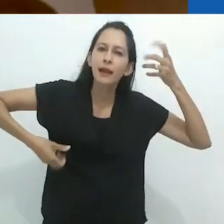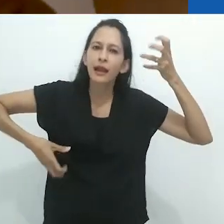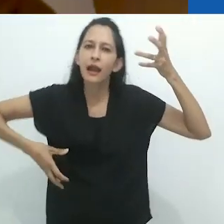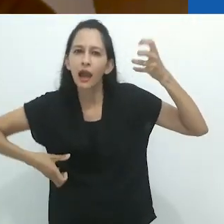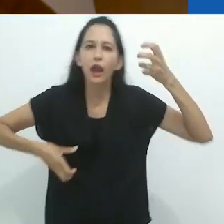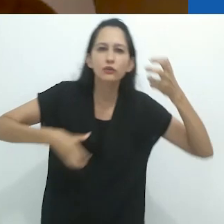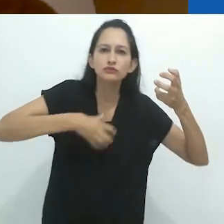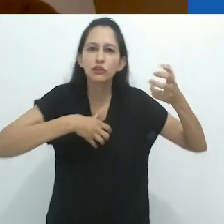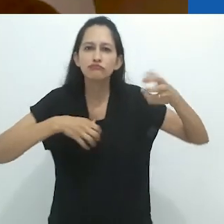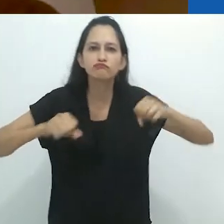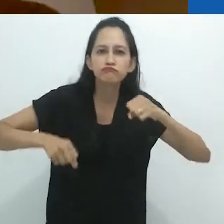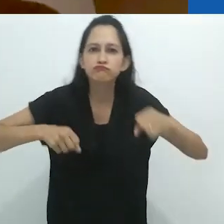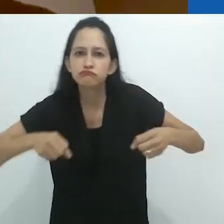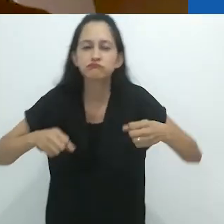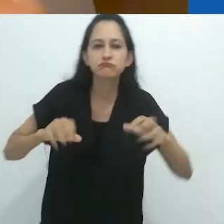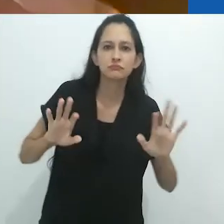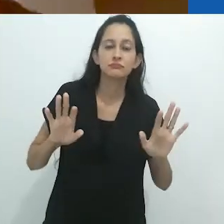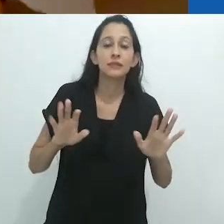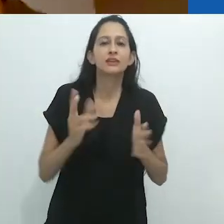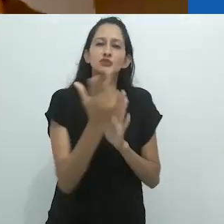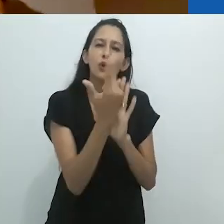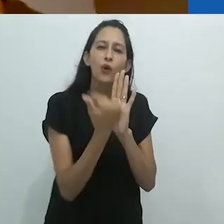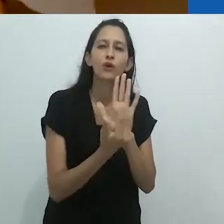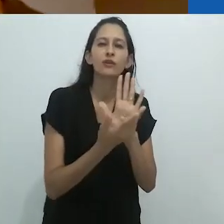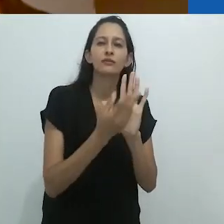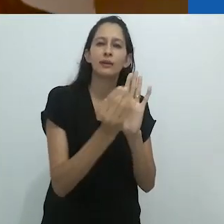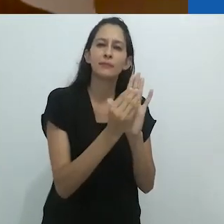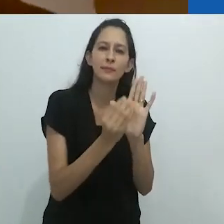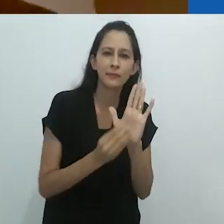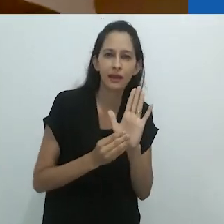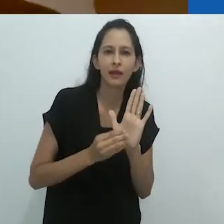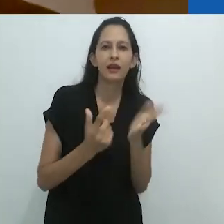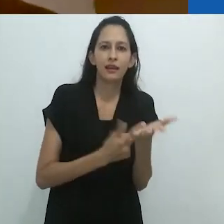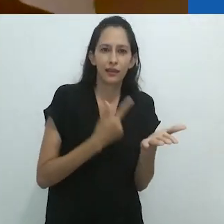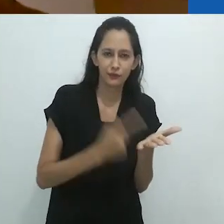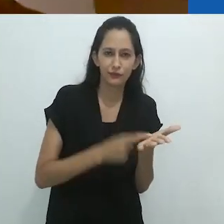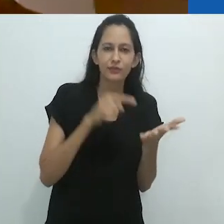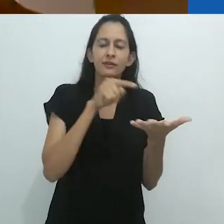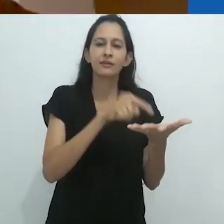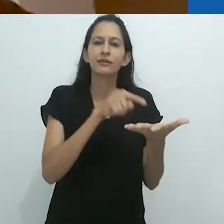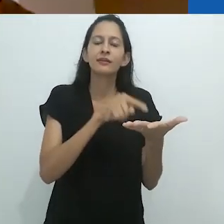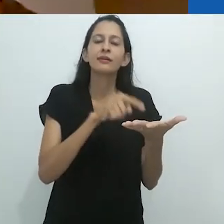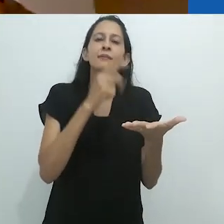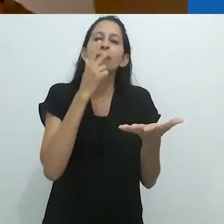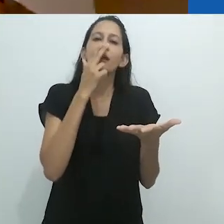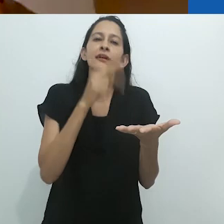correndo em suas canções infantis e livros ilustrados